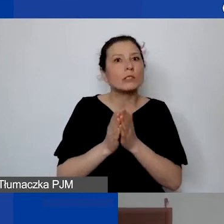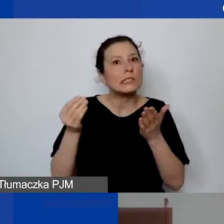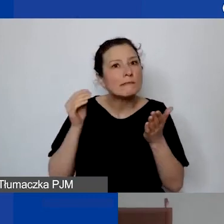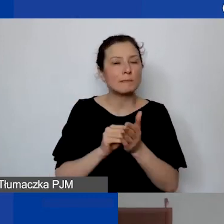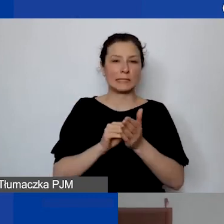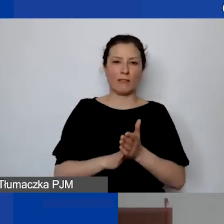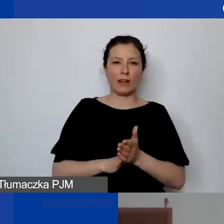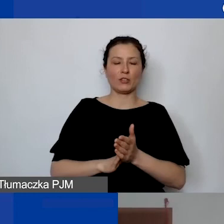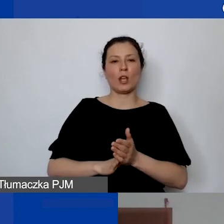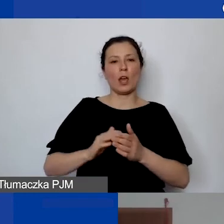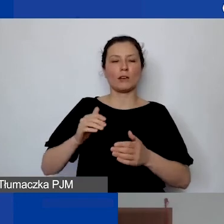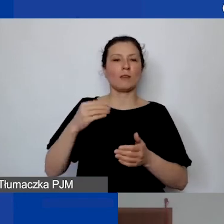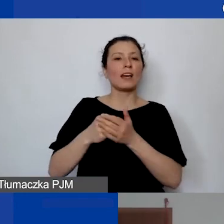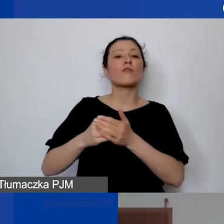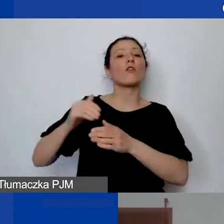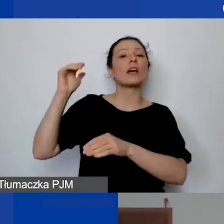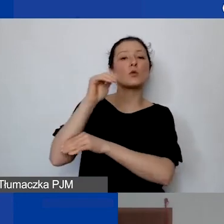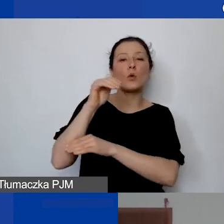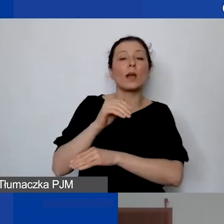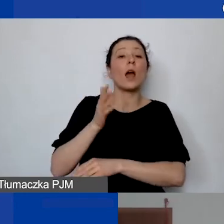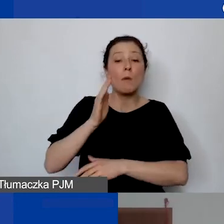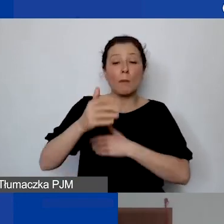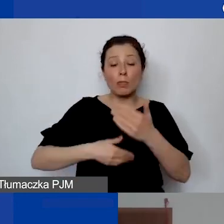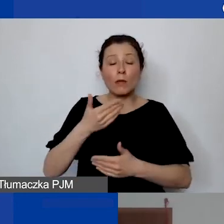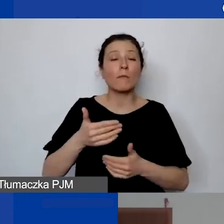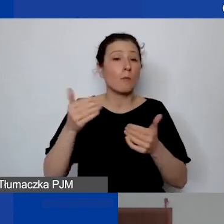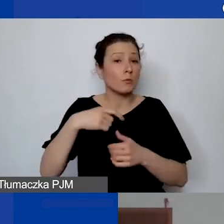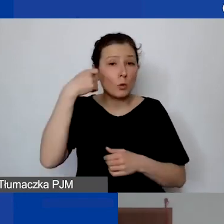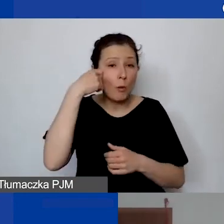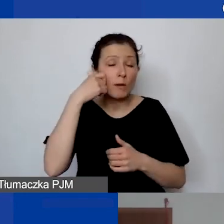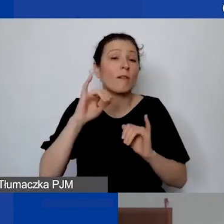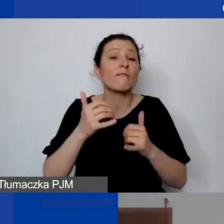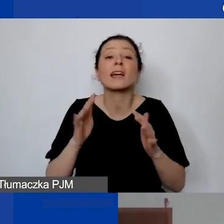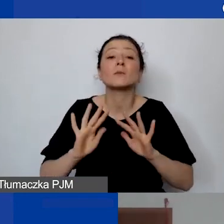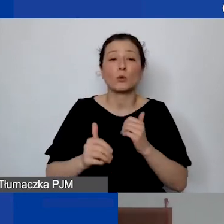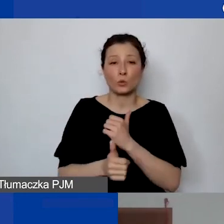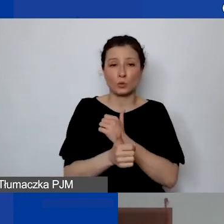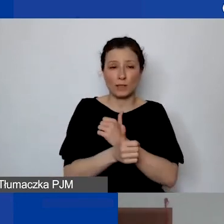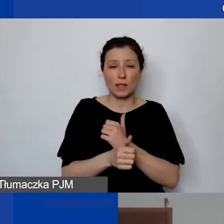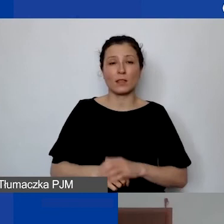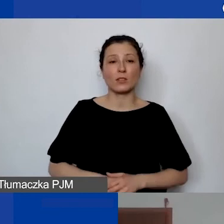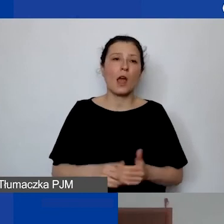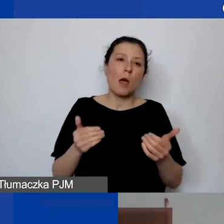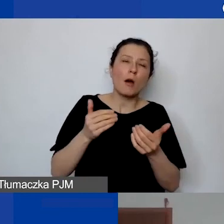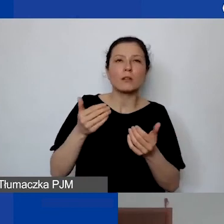Bo może to być kłopotem nie tylko w uzasadnieniu. To znaczy można jakieś wygibasy zrobić, żeby opisać, że to się pojawi,